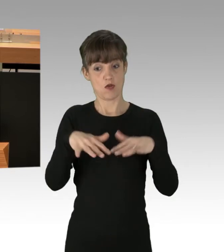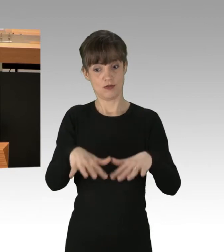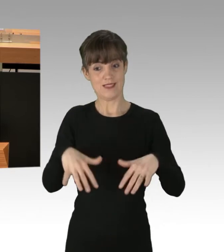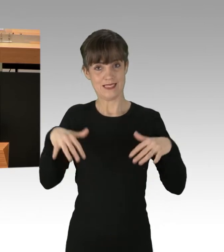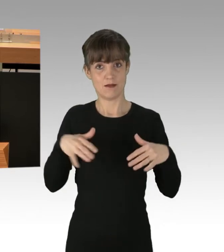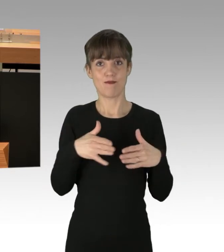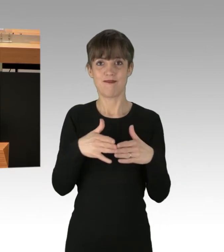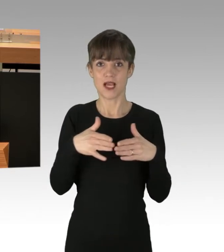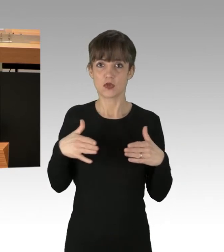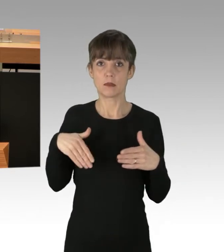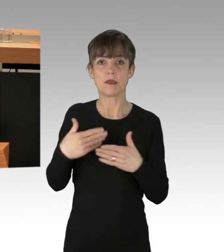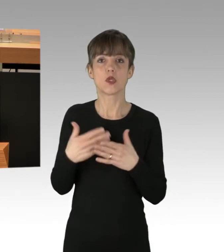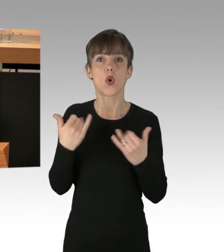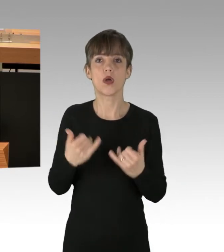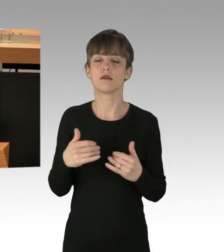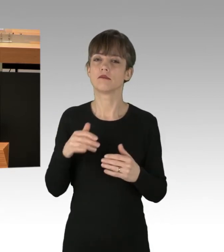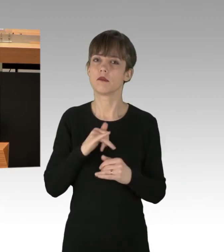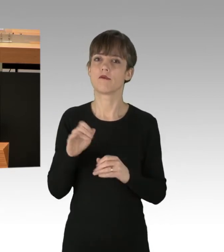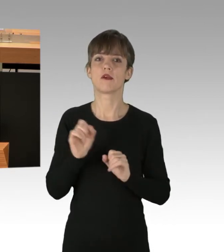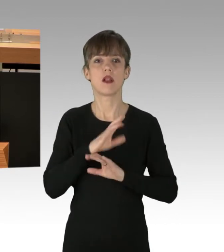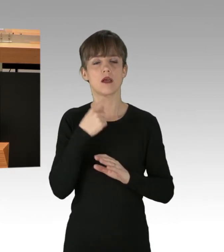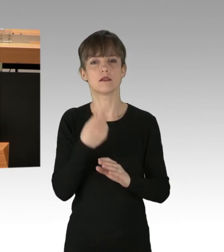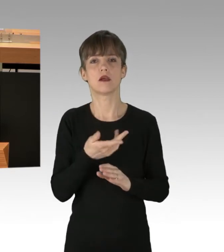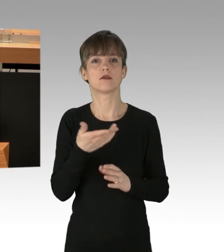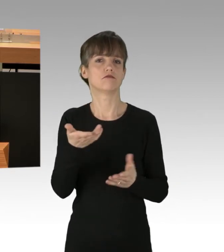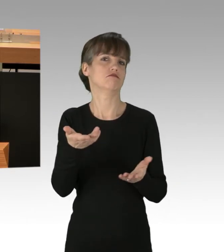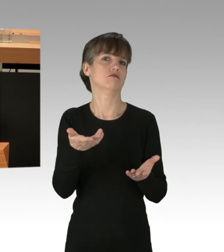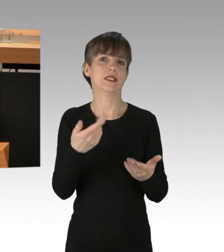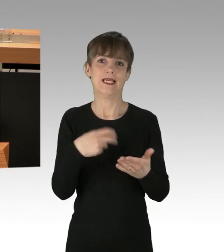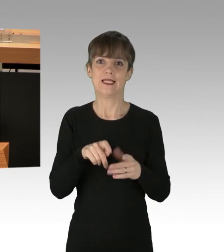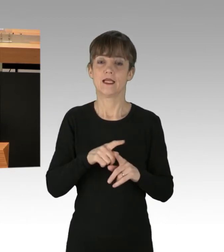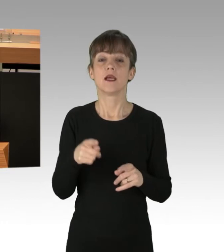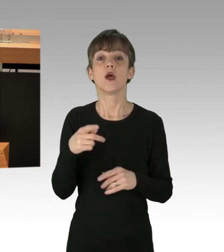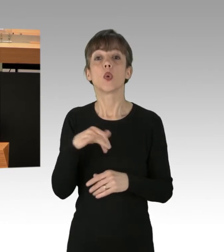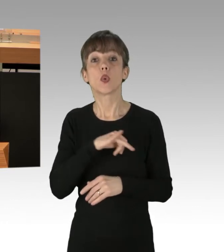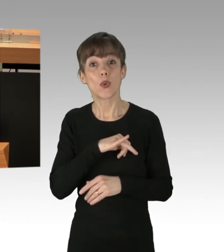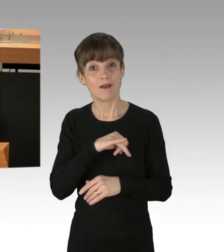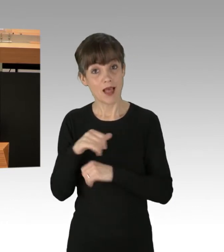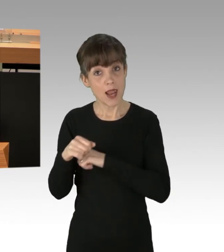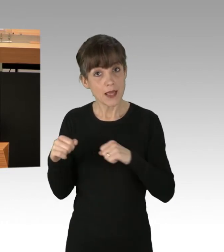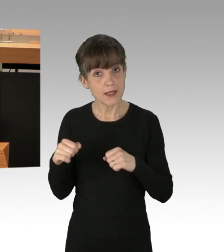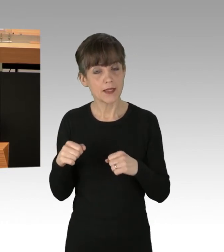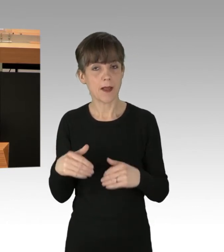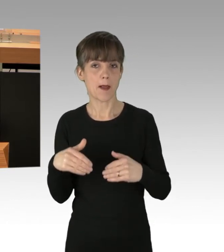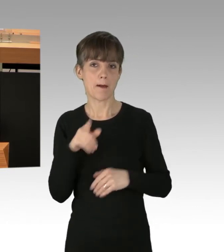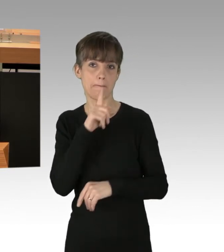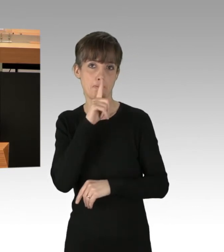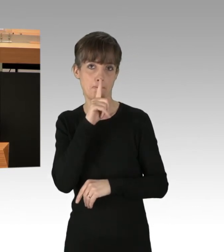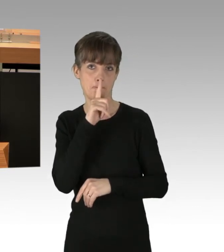zu den Vorkommnissen gefunden worden. Grüne und Linke haben sich betont zurückgehalten. Das ist bemerkenswert und lässt die Frage zu,